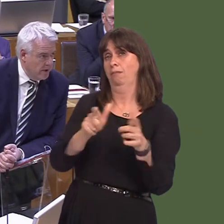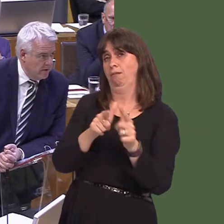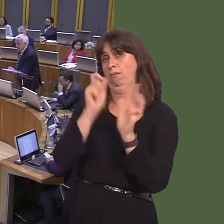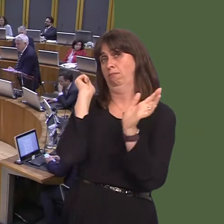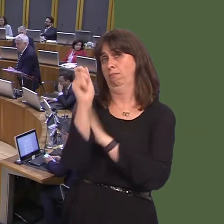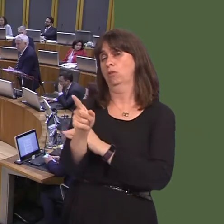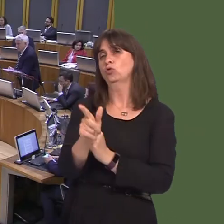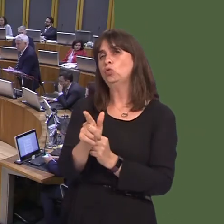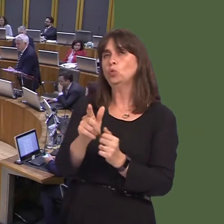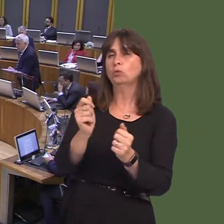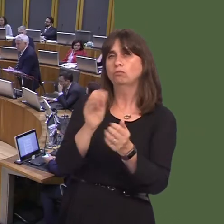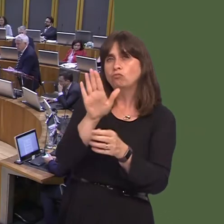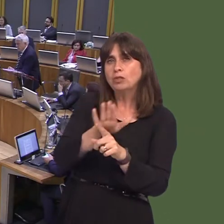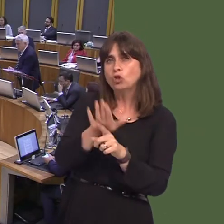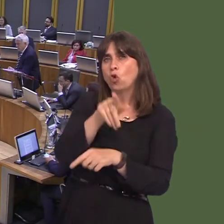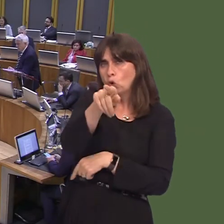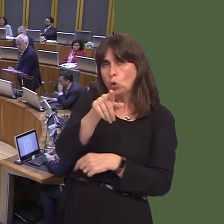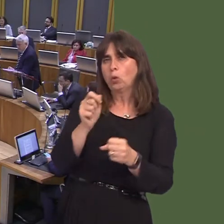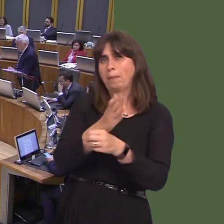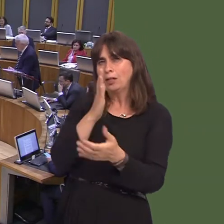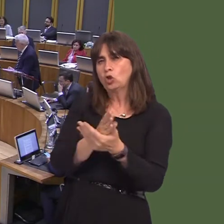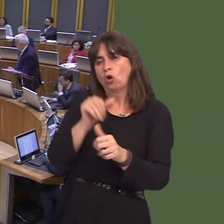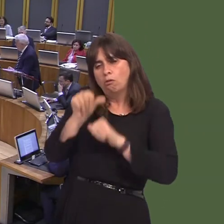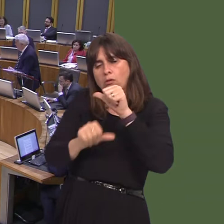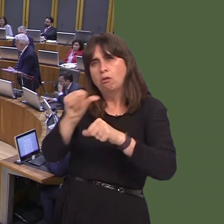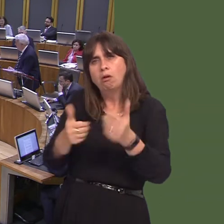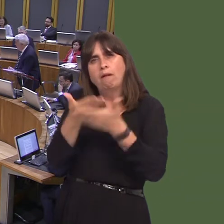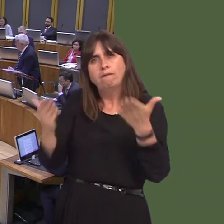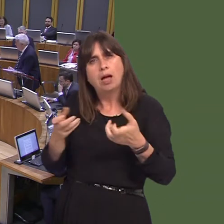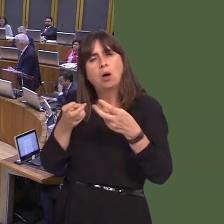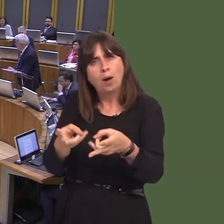her with the reassurance that she would need? Obviously, it's a matter that needs addressing